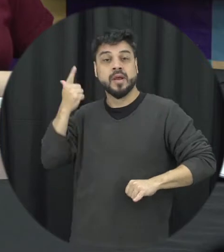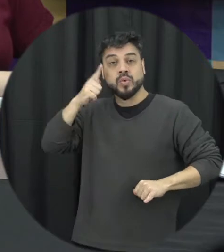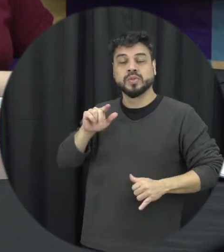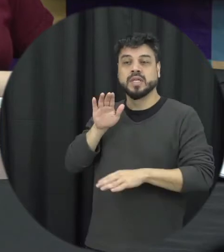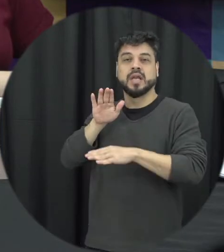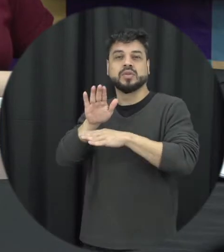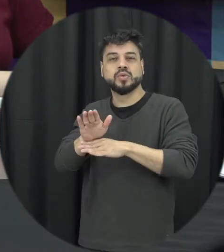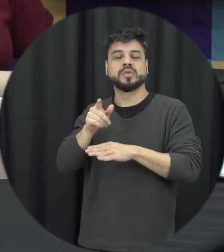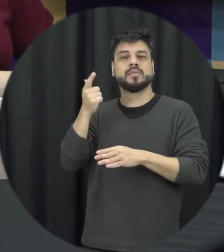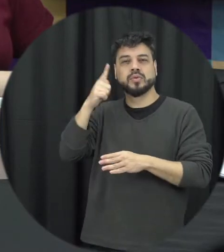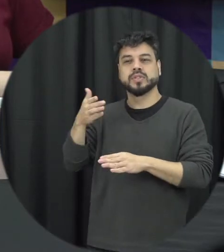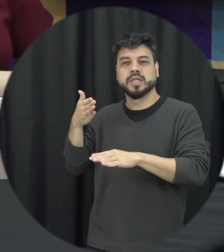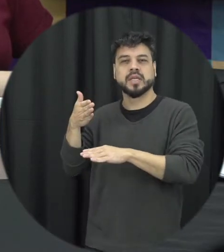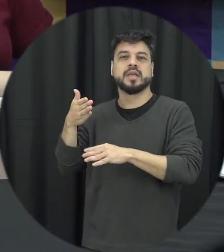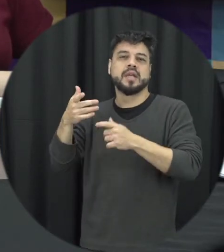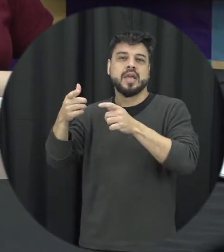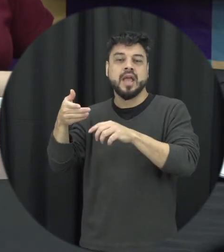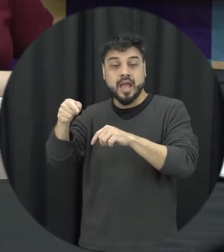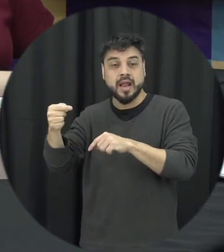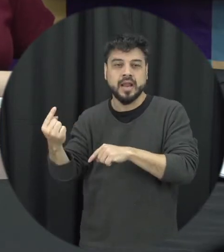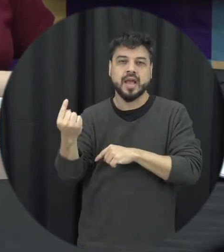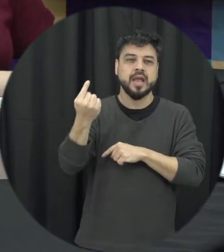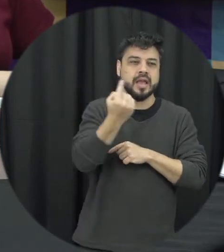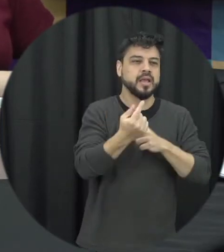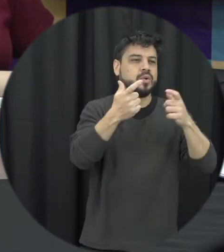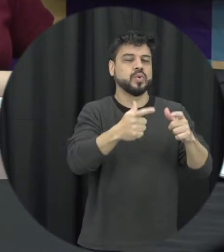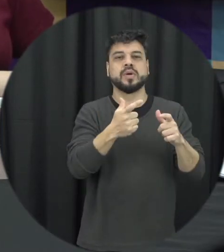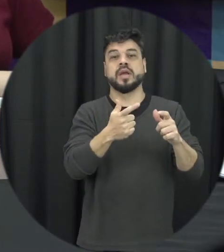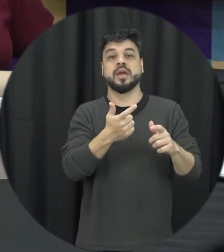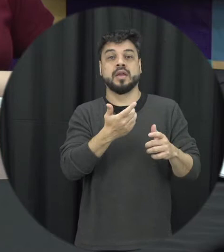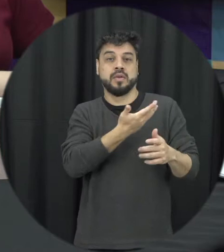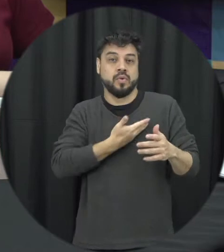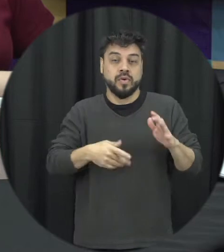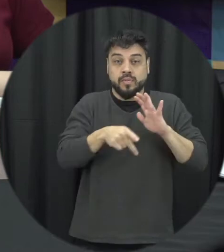acessar os dispositivos e os equipamentos do estado que estão disponíveis para ajudá-lo